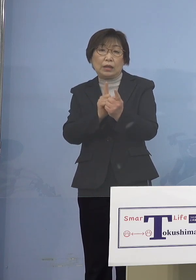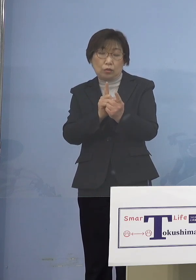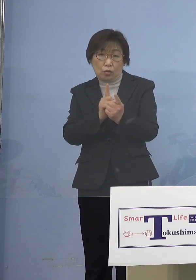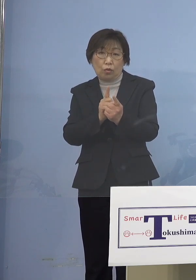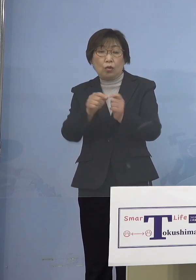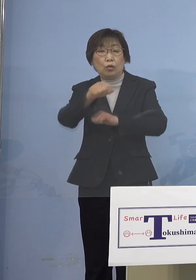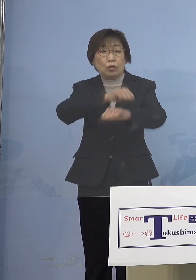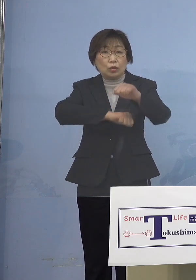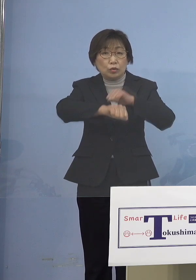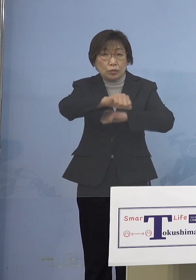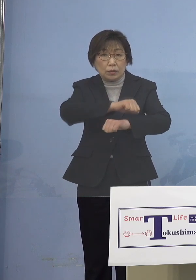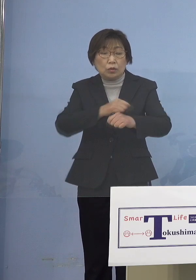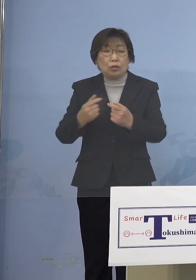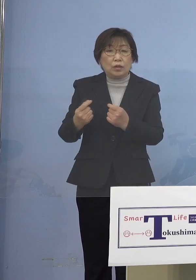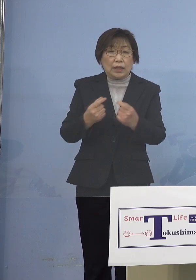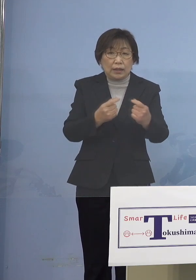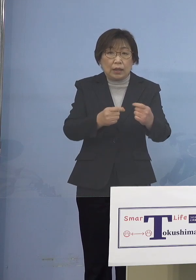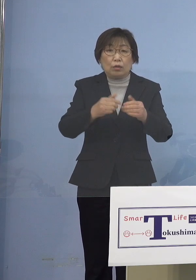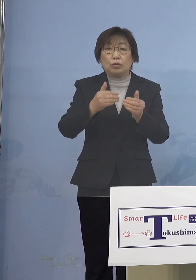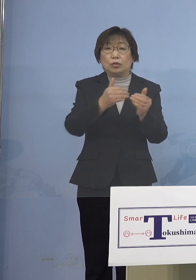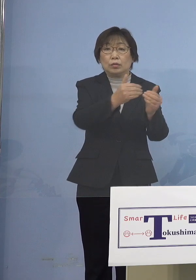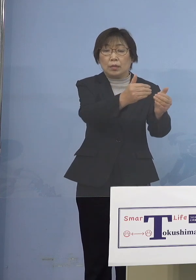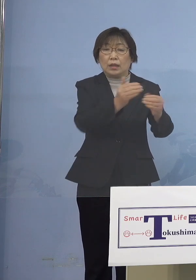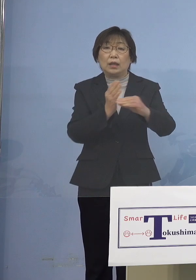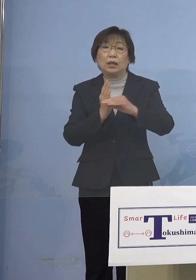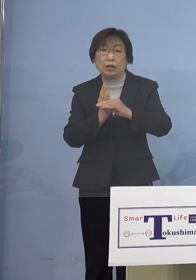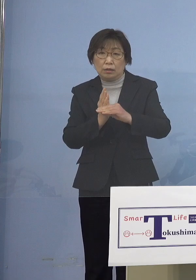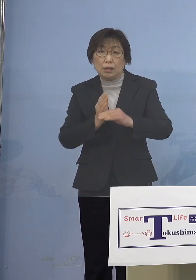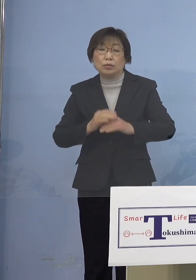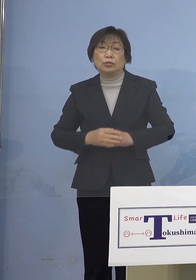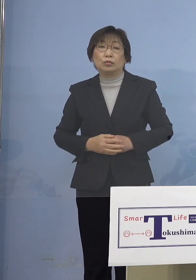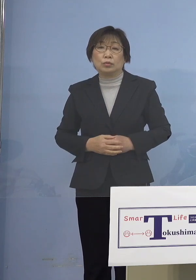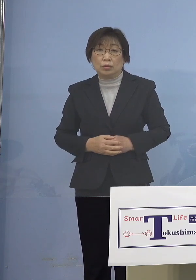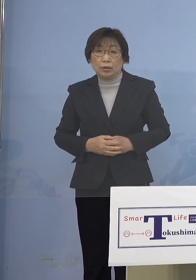進めているところであります ということでもう少し見やすく